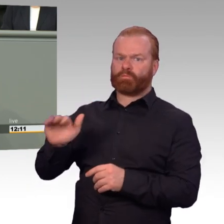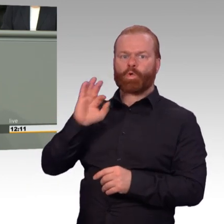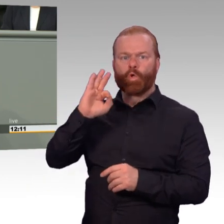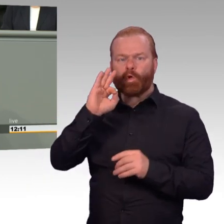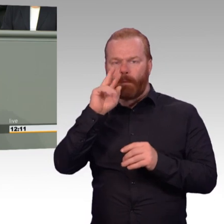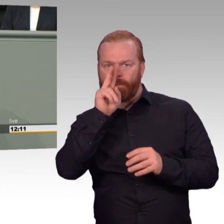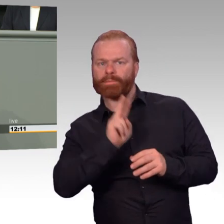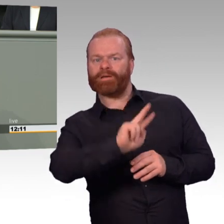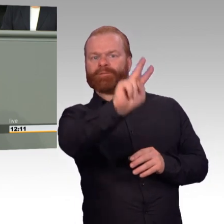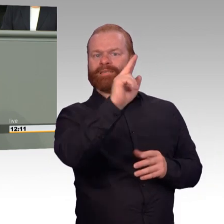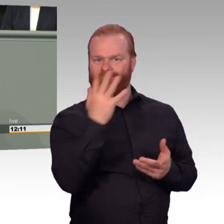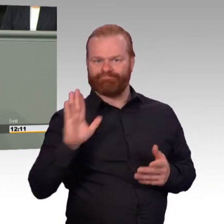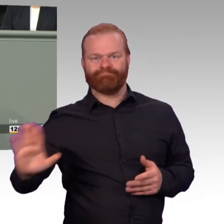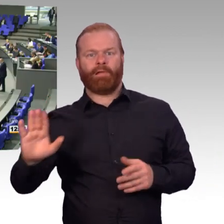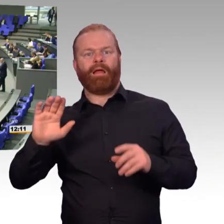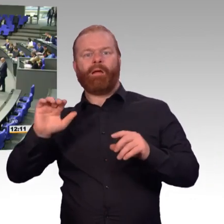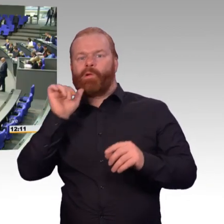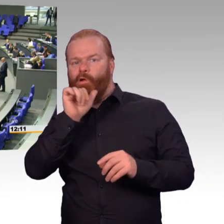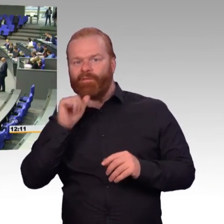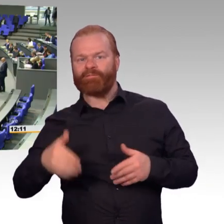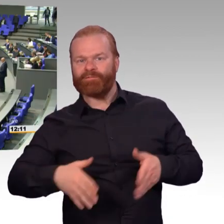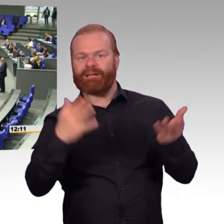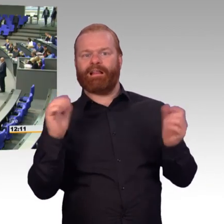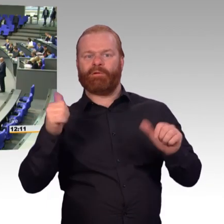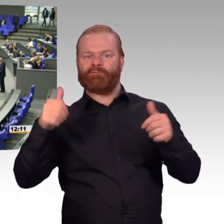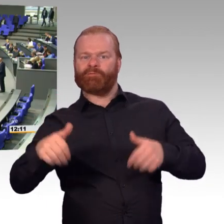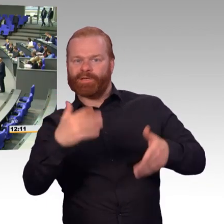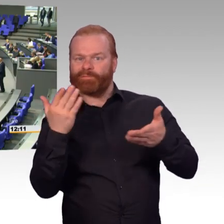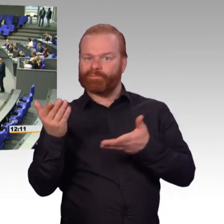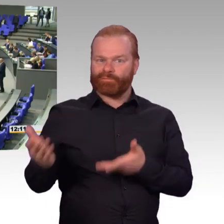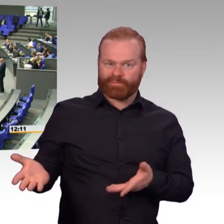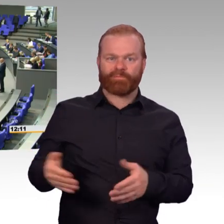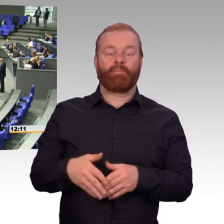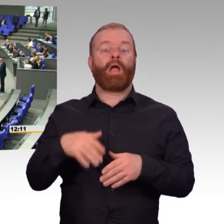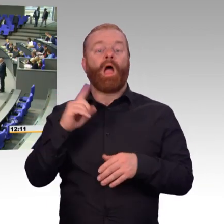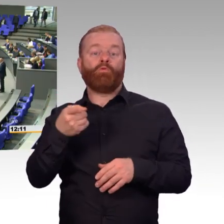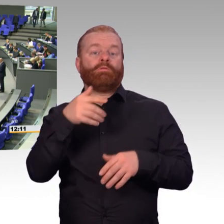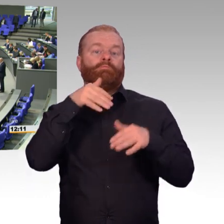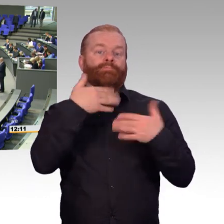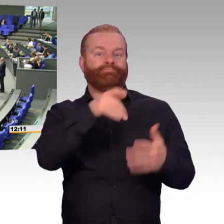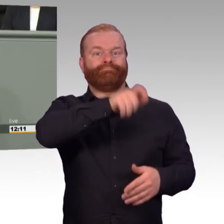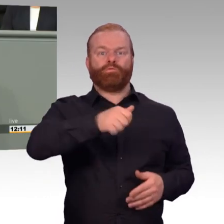(Beifall) Diesem ganzheitlichen Konzept, liebe Kolleginnen und Kollegen,